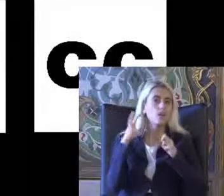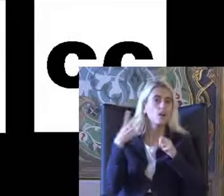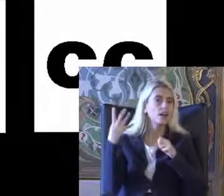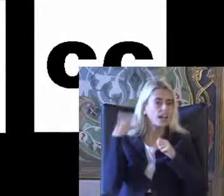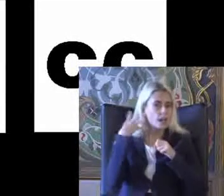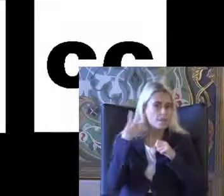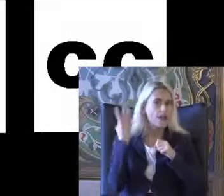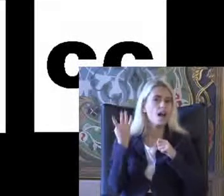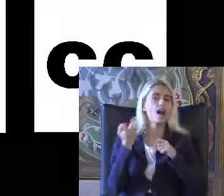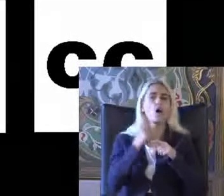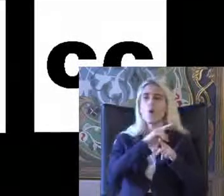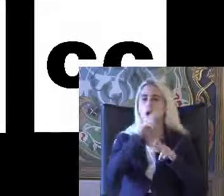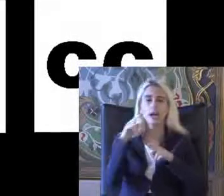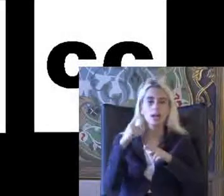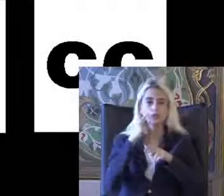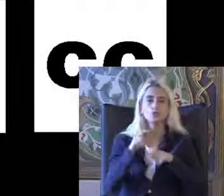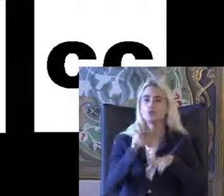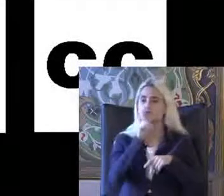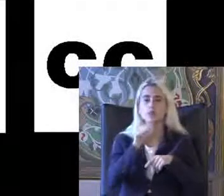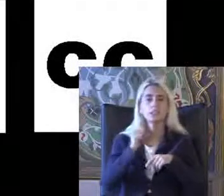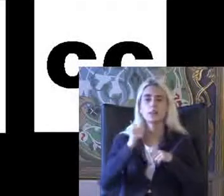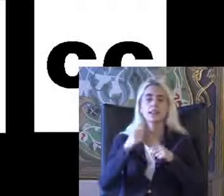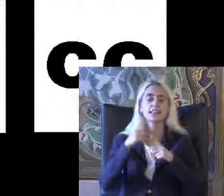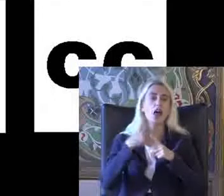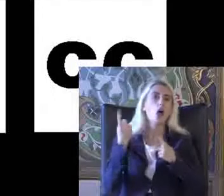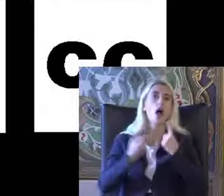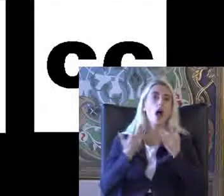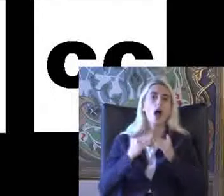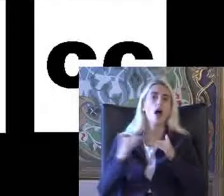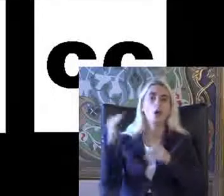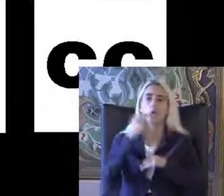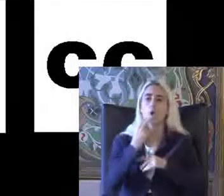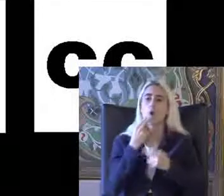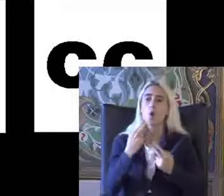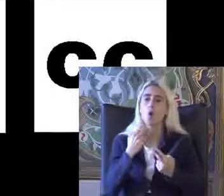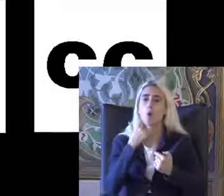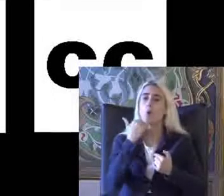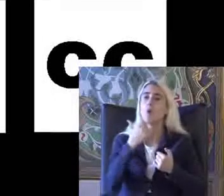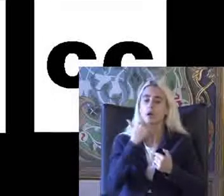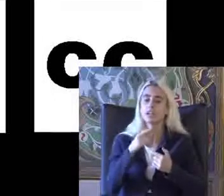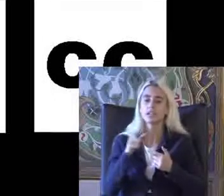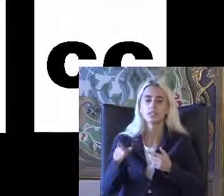Veya son zamanlarda yine Teknoloji çok arttı konuşamayanlar Yazıyı konuşmaya